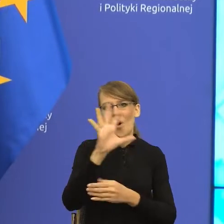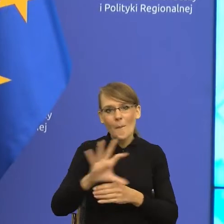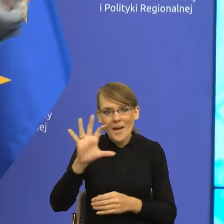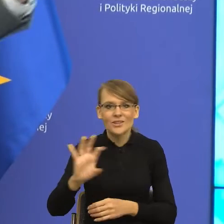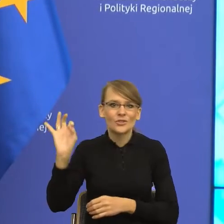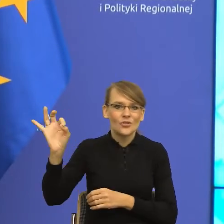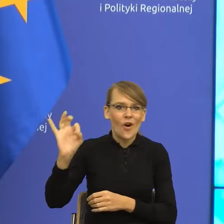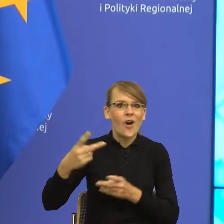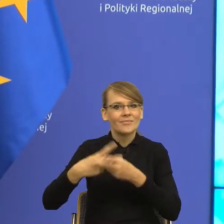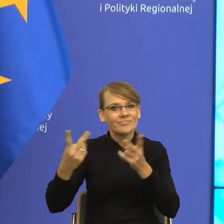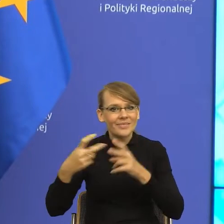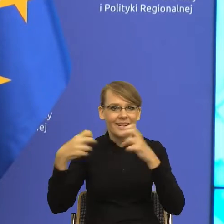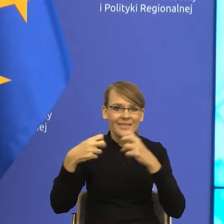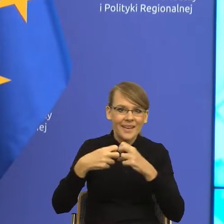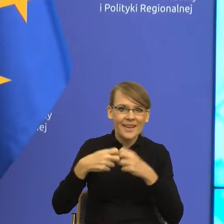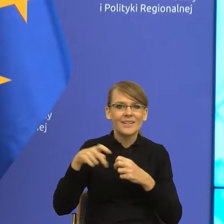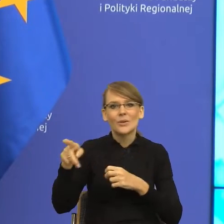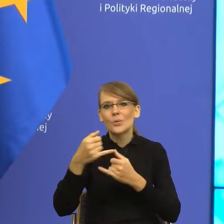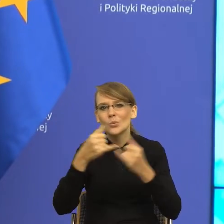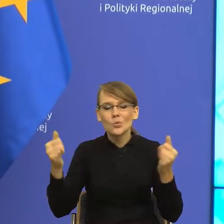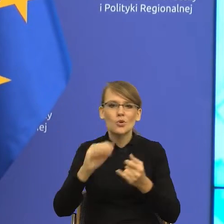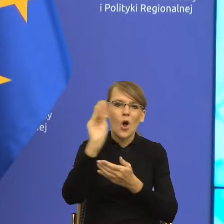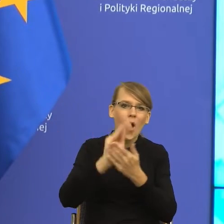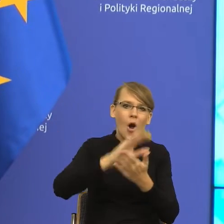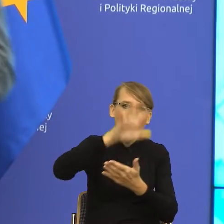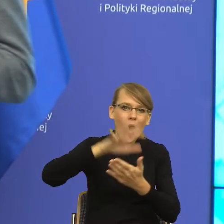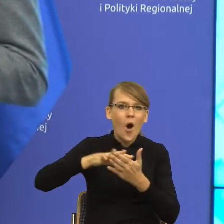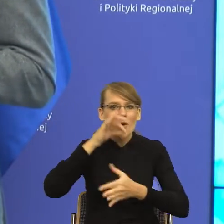czytać wszelakie felietony, m. in. których bohaterem jest pies Kefir.